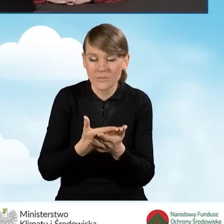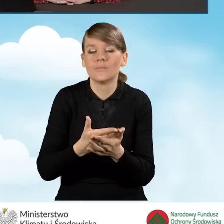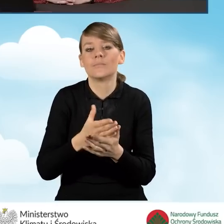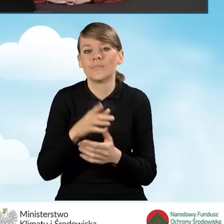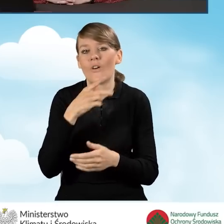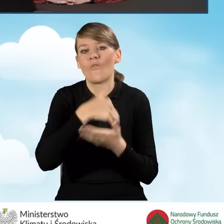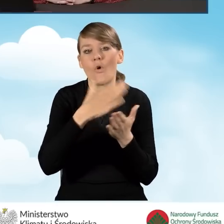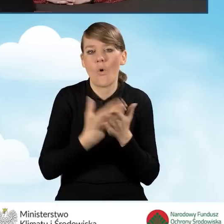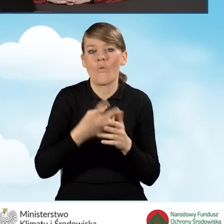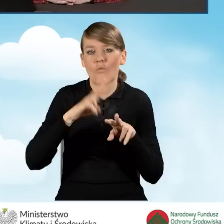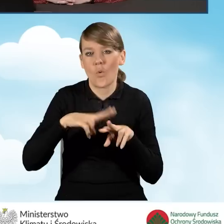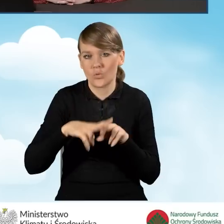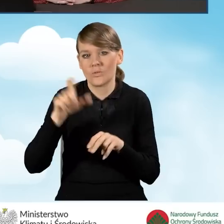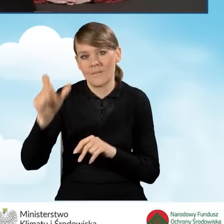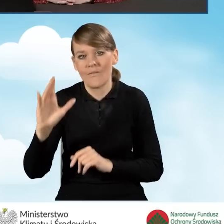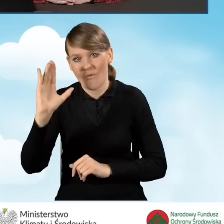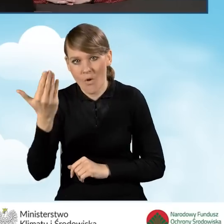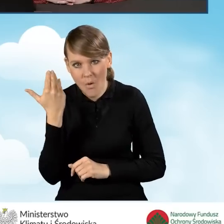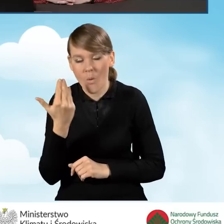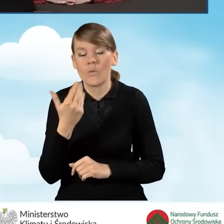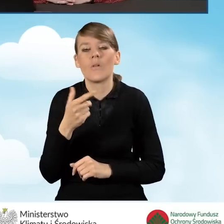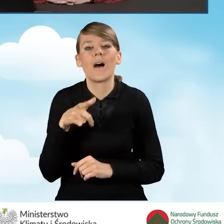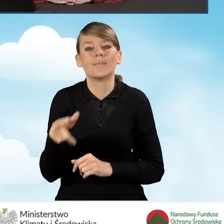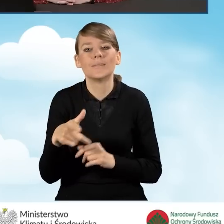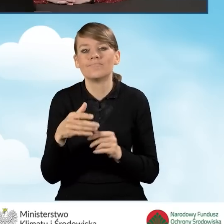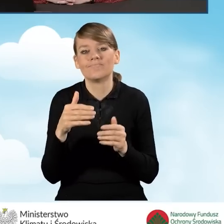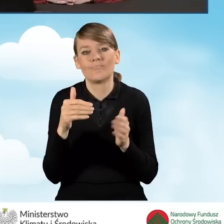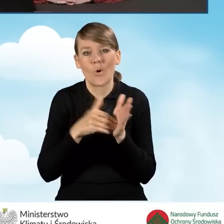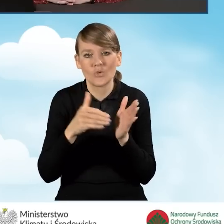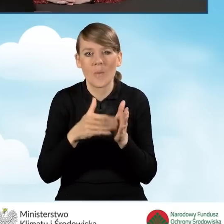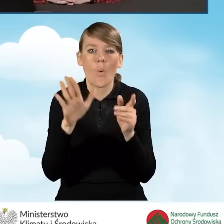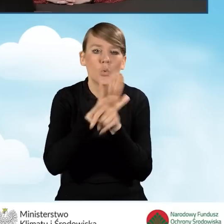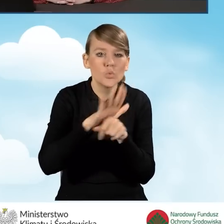wezwany przez Wojewódzki Fundusz do uzupełnień złożenia wyjaśnień.